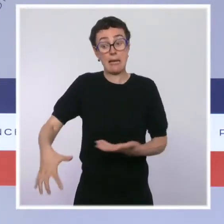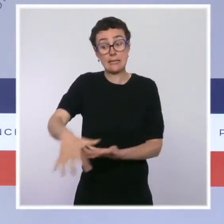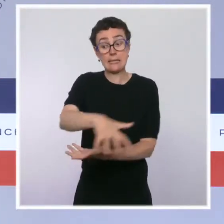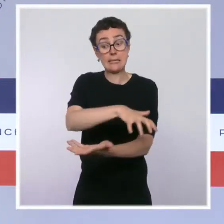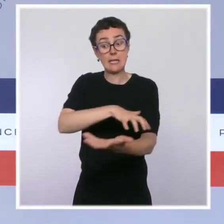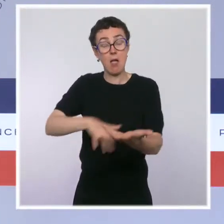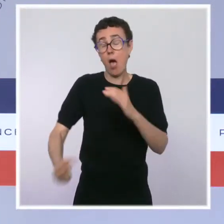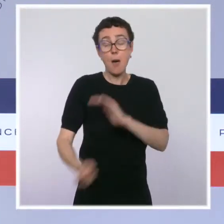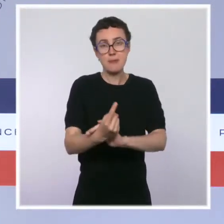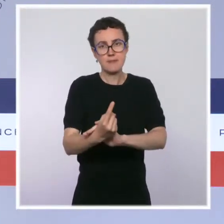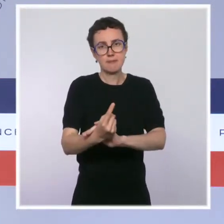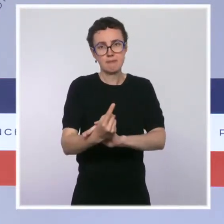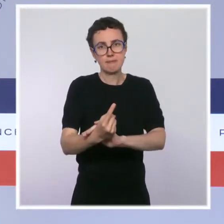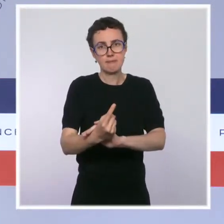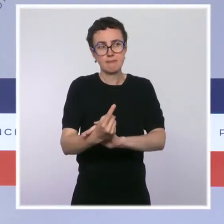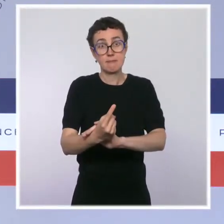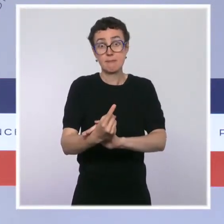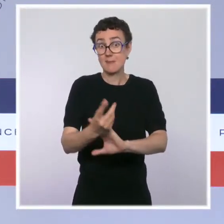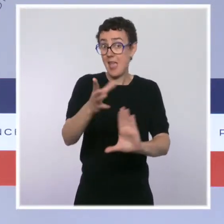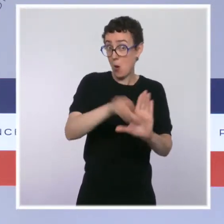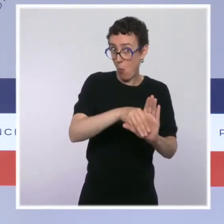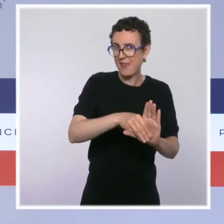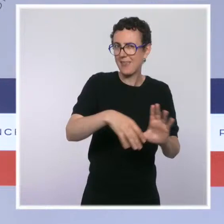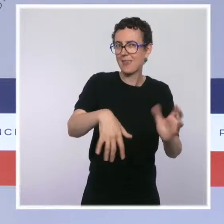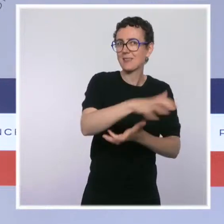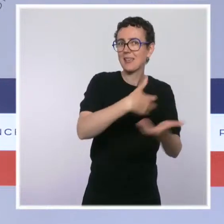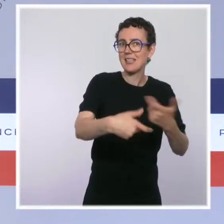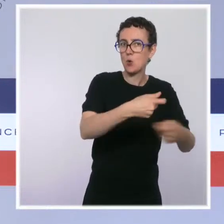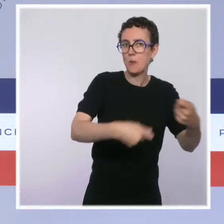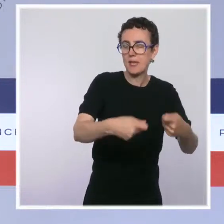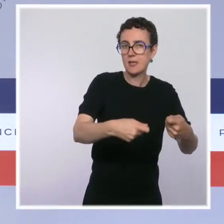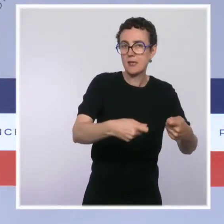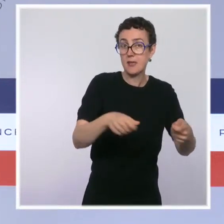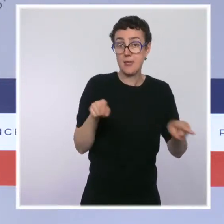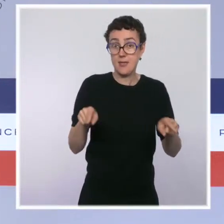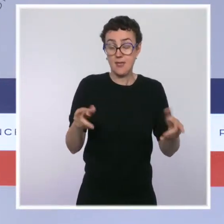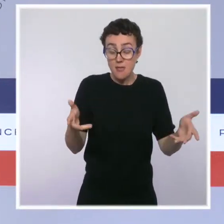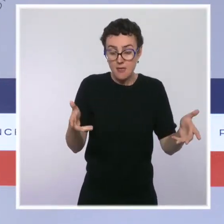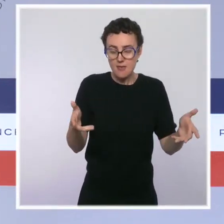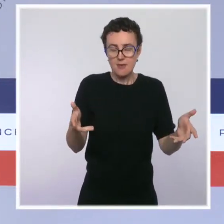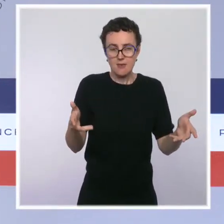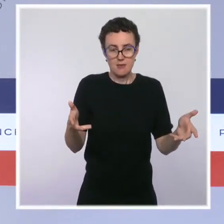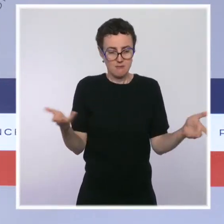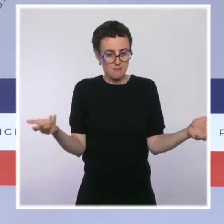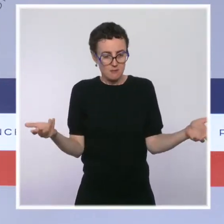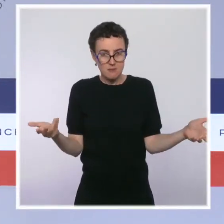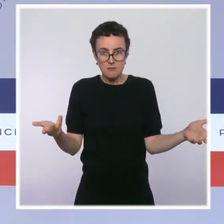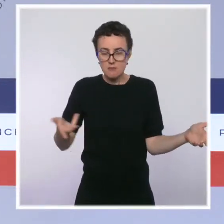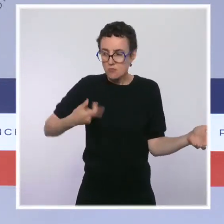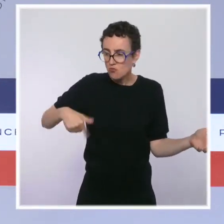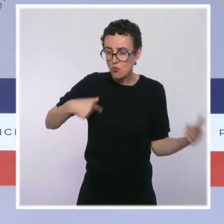Notre conviction, et je pense que pour l'instant, les faits économiques nous donnent raison, c'est qu'il a fallu faire pour ça le " quoi qu'il en coûte ",